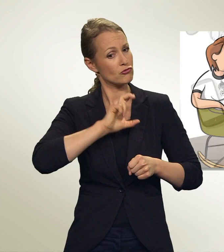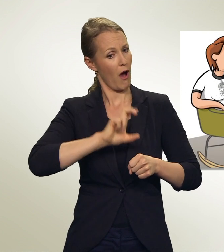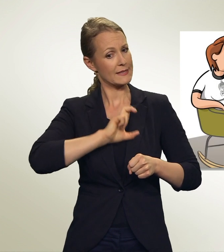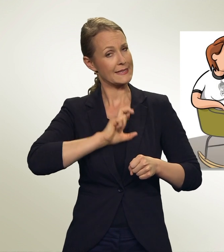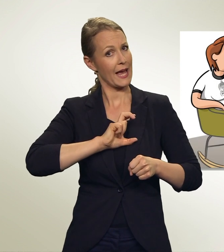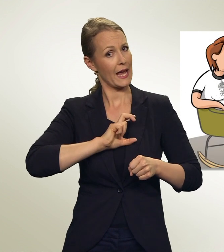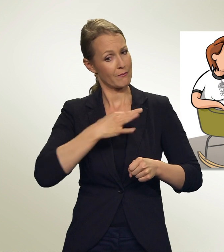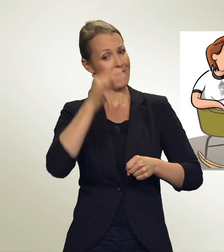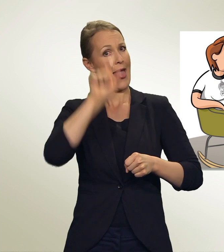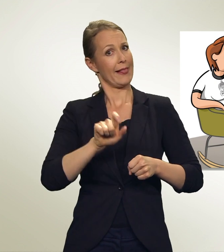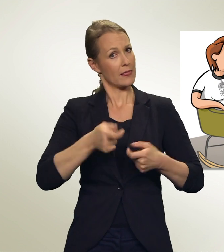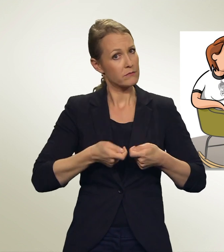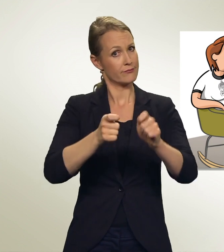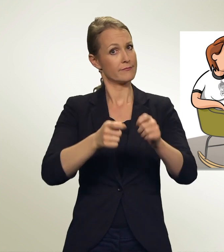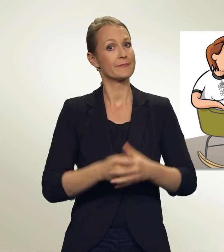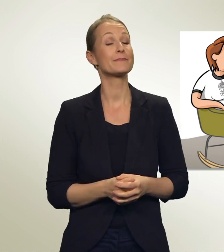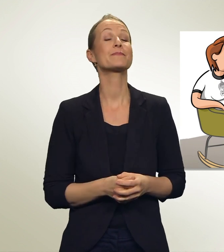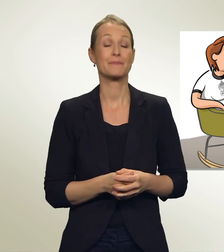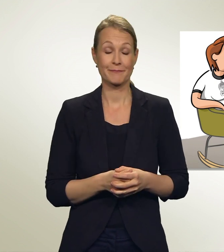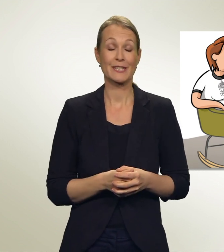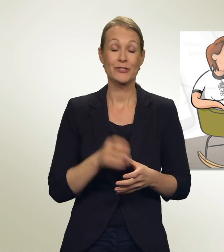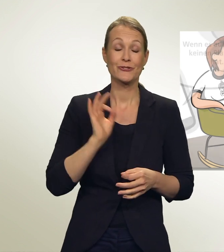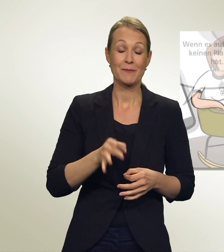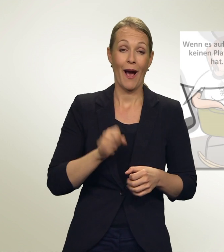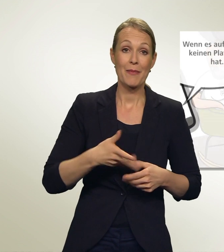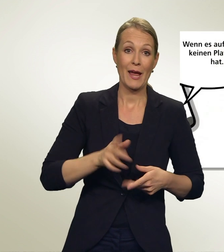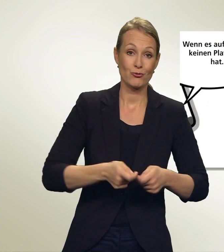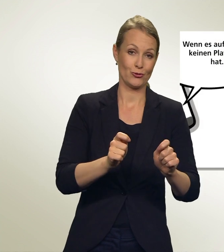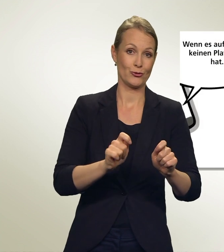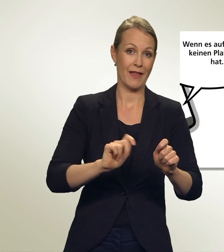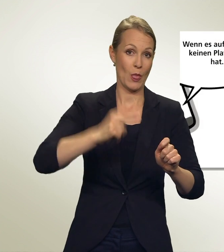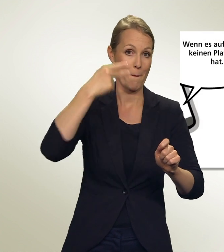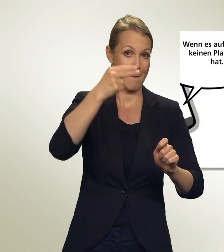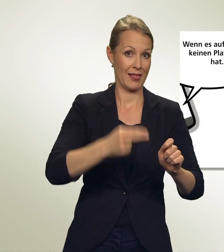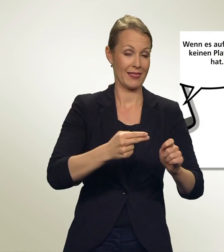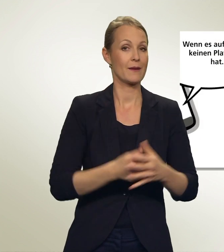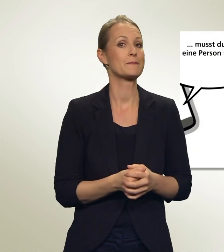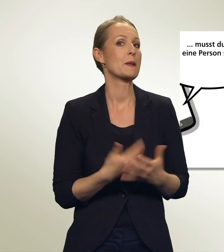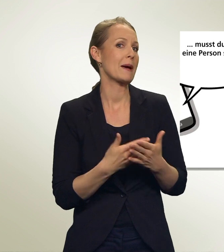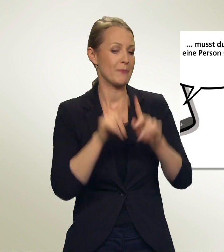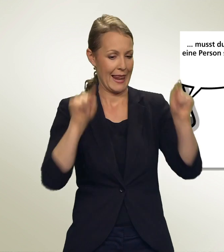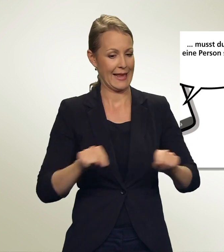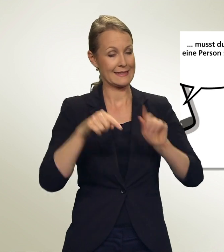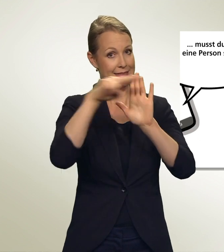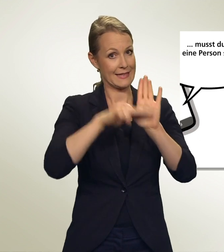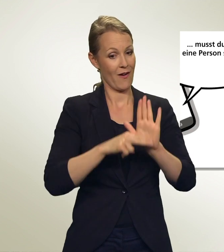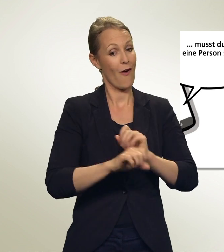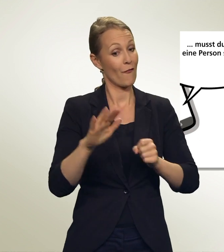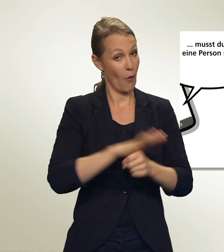Stimmt, so kannst Du sie stärker unterstützen. Wenn es auf der Liste keinen Platz mehr hat, musst Du wieder eine Person streichen.